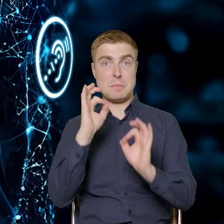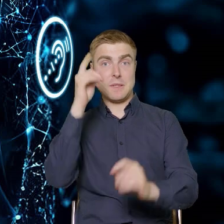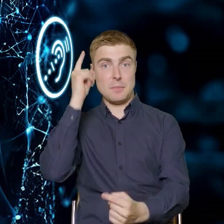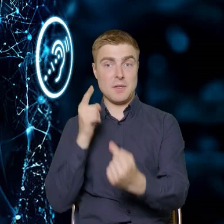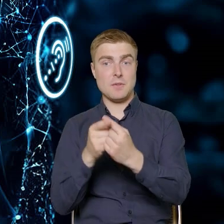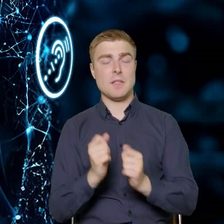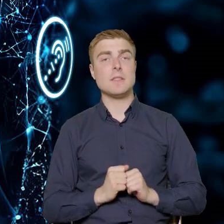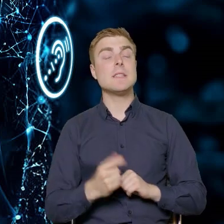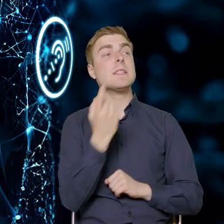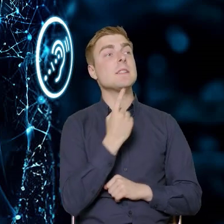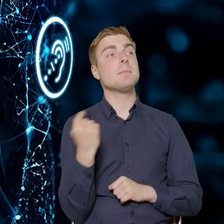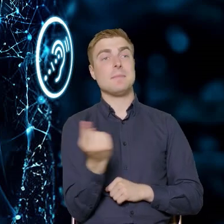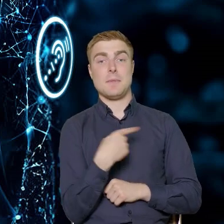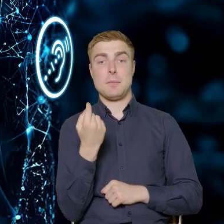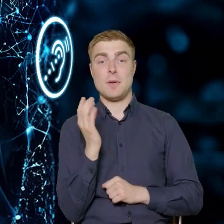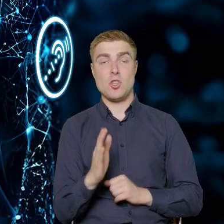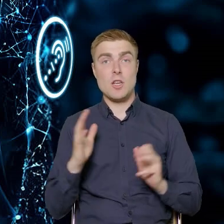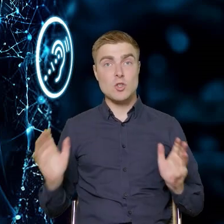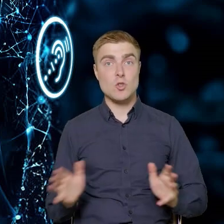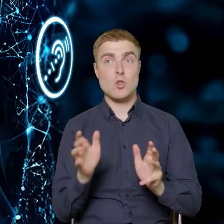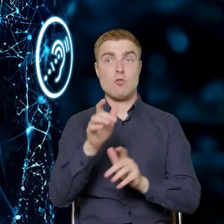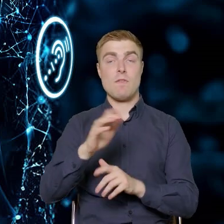A więc będziemy zachęcali i zachęcamy naszych beneficjentów do tego,